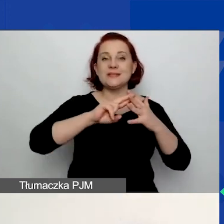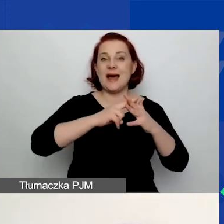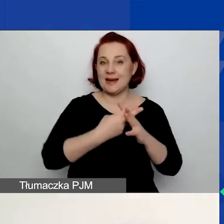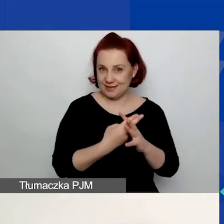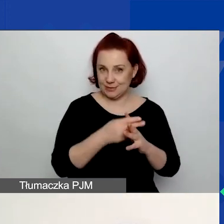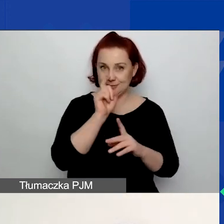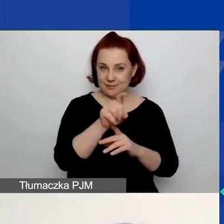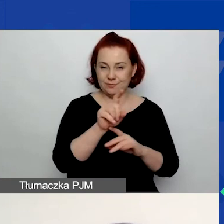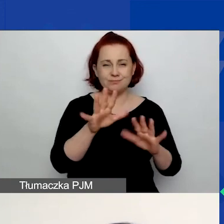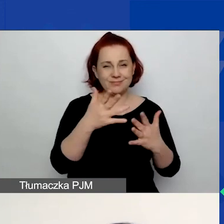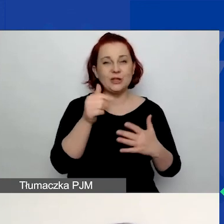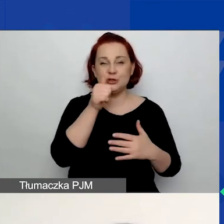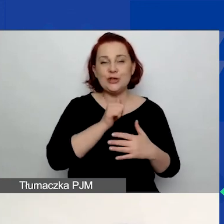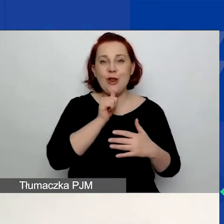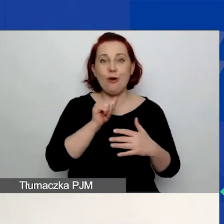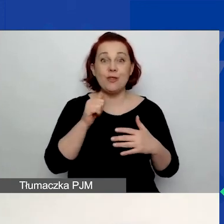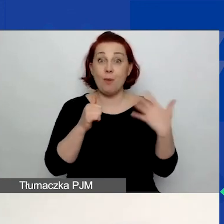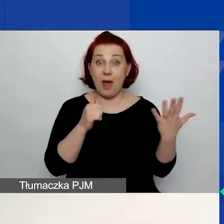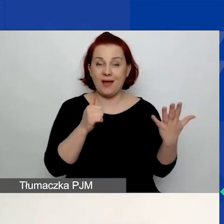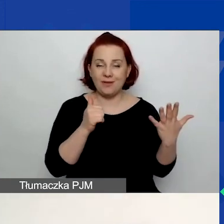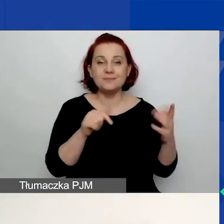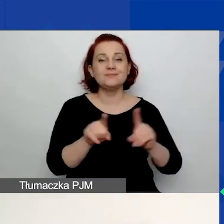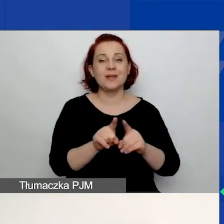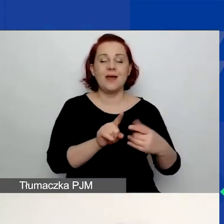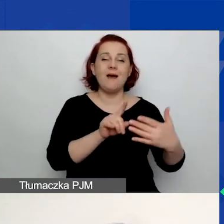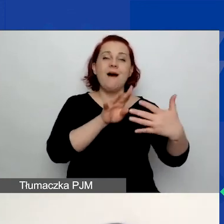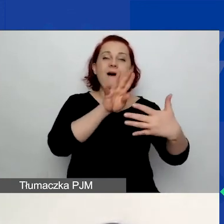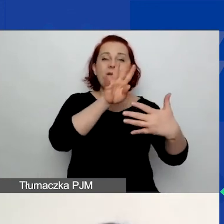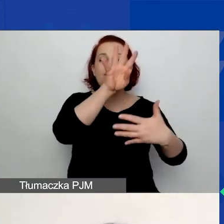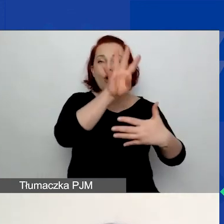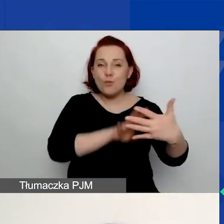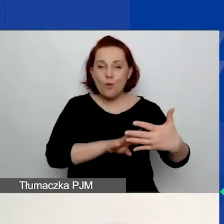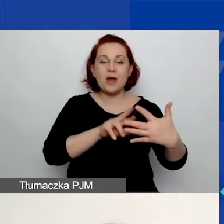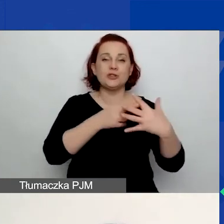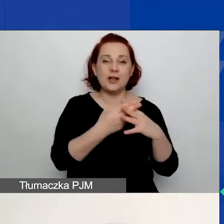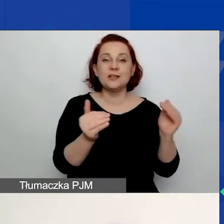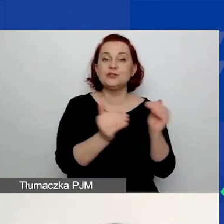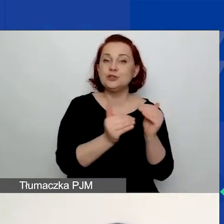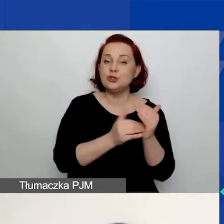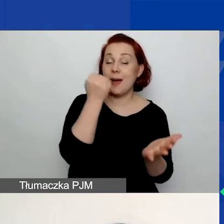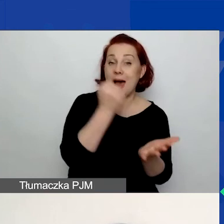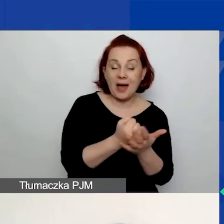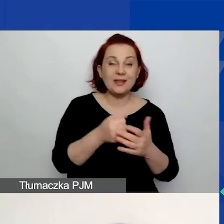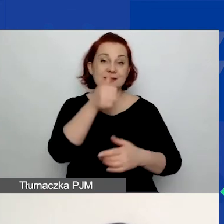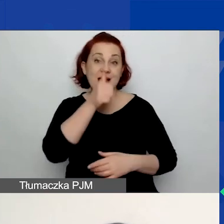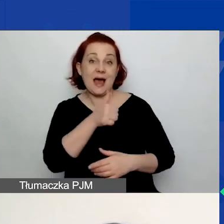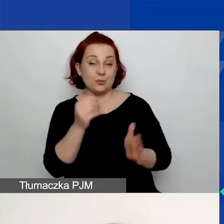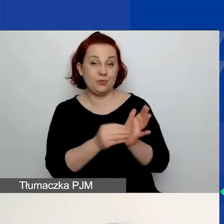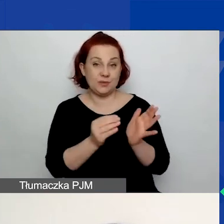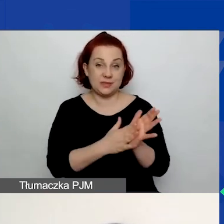To zielony przycisk z lewej strony. W formularzu rejestracyjnym należy podać adres e-mail i hasło. Co jest bardzo istotne?